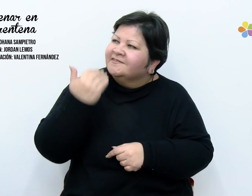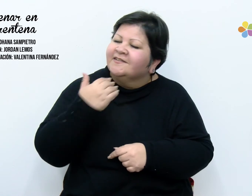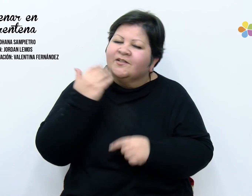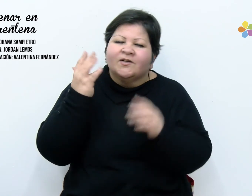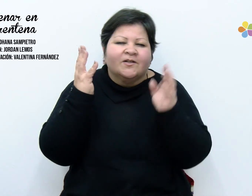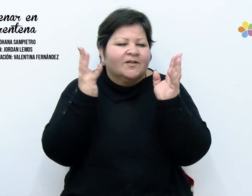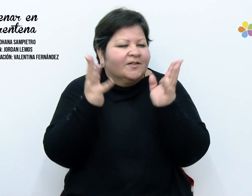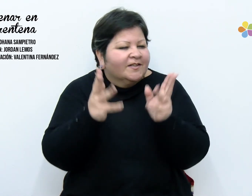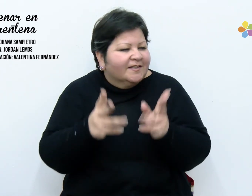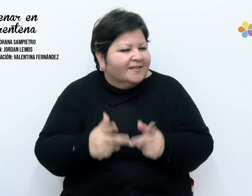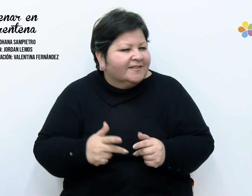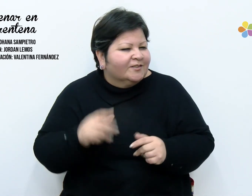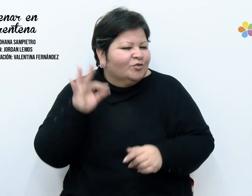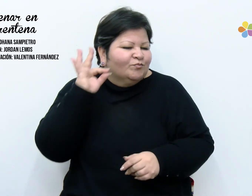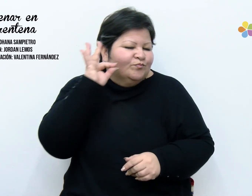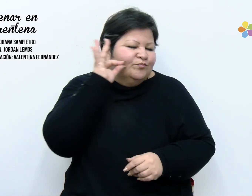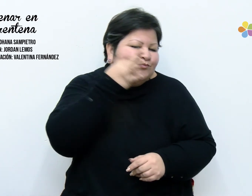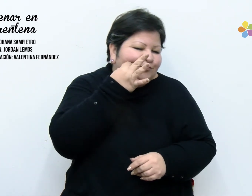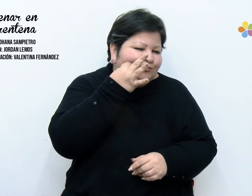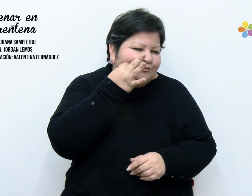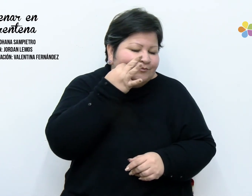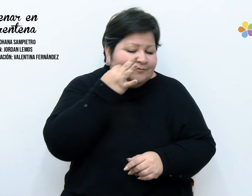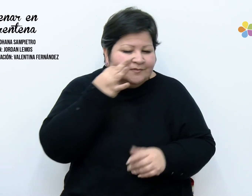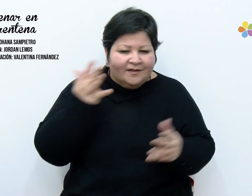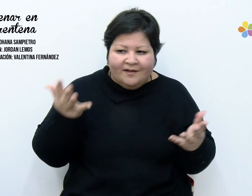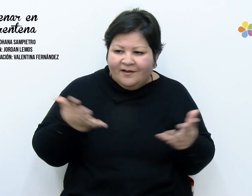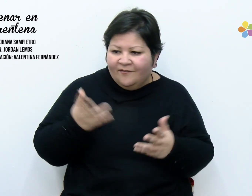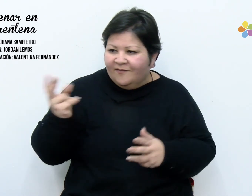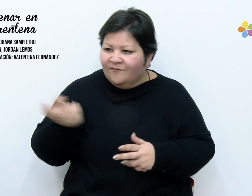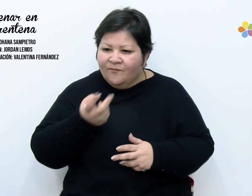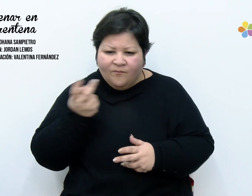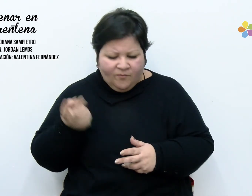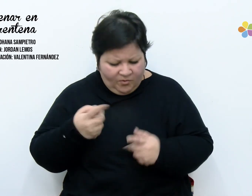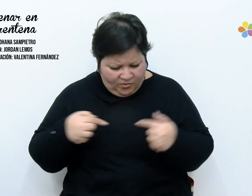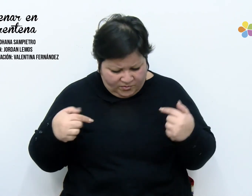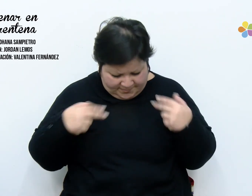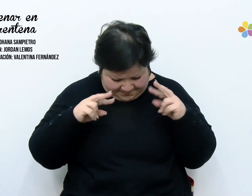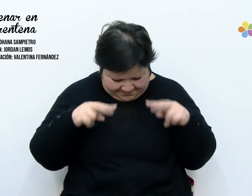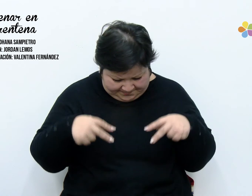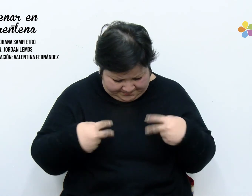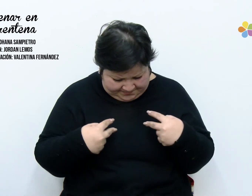de tan prolijos, ahora busco y nada encuentro. Estoy ansiosa